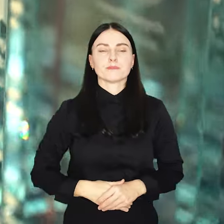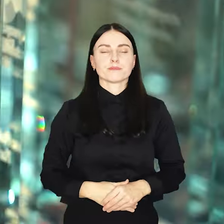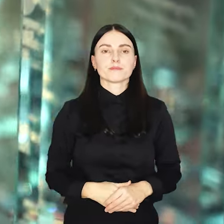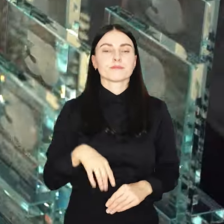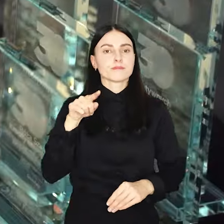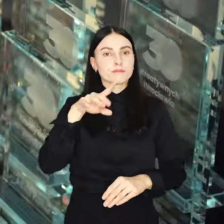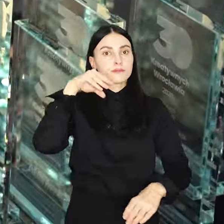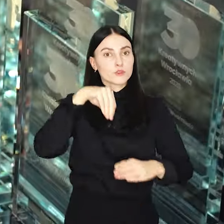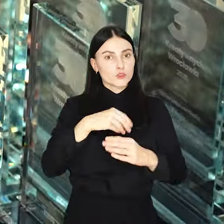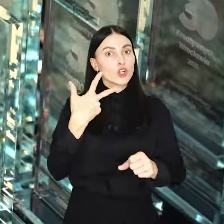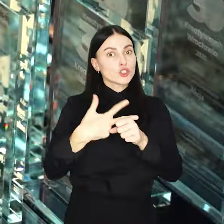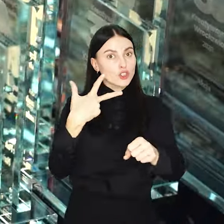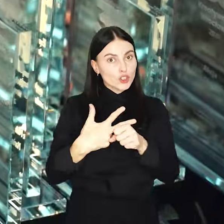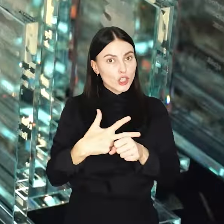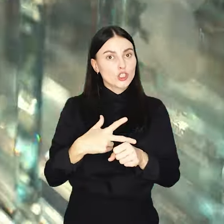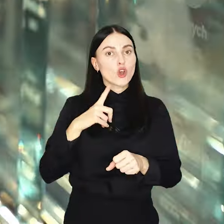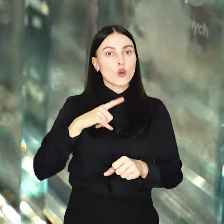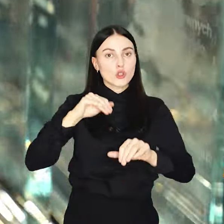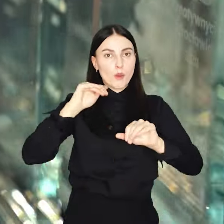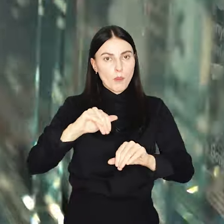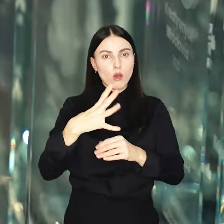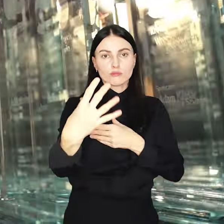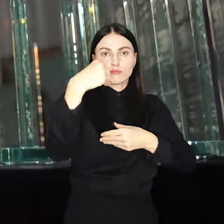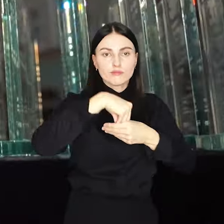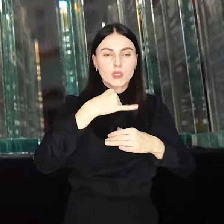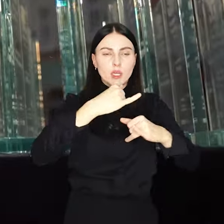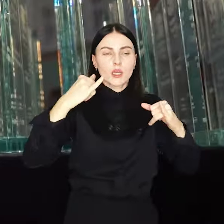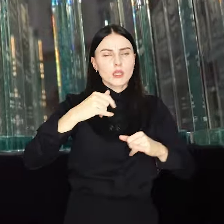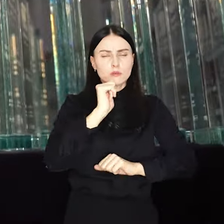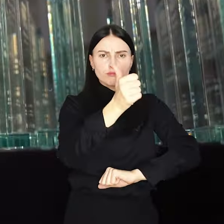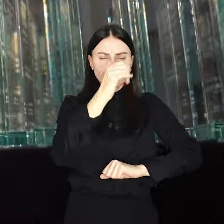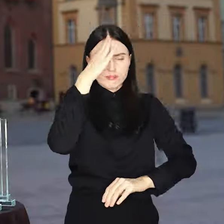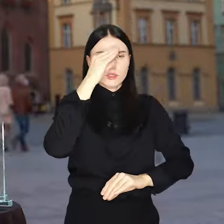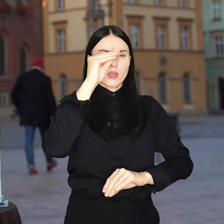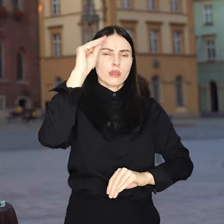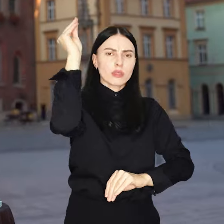Do zaszczytnej trzydziestki mogą dołączyć wybitni naukowcy, społecznicy,